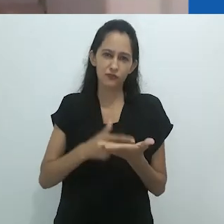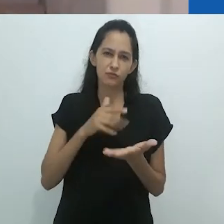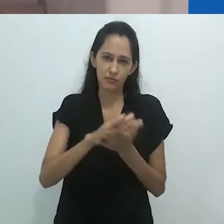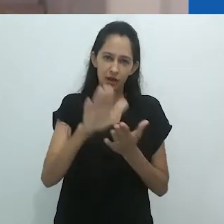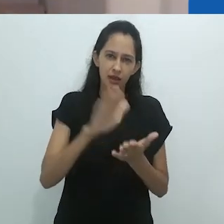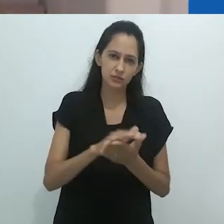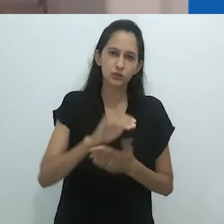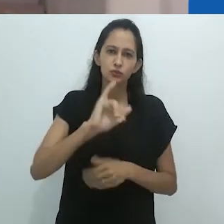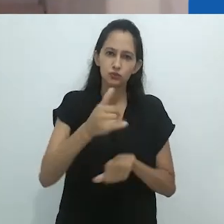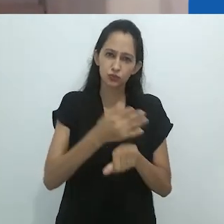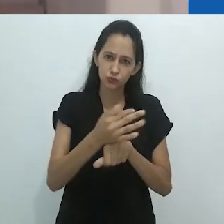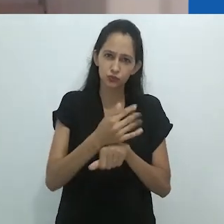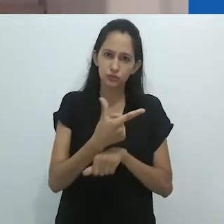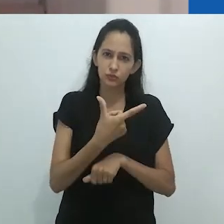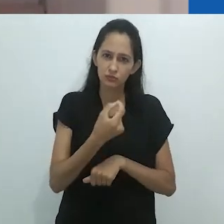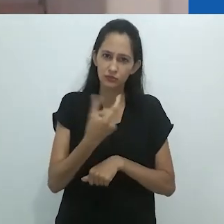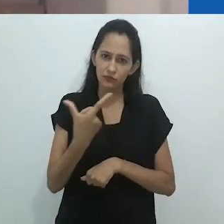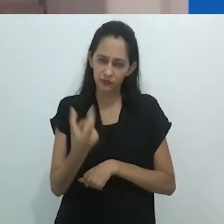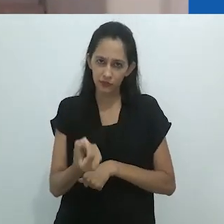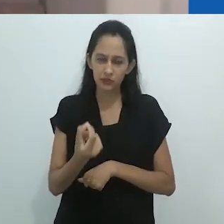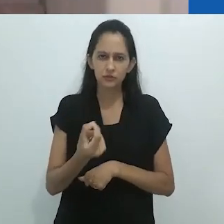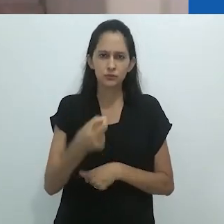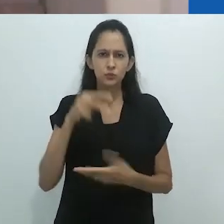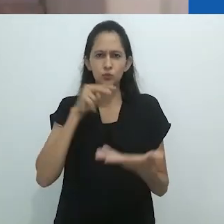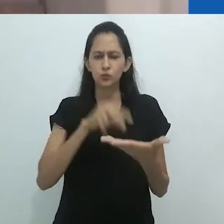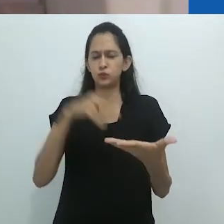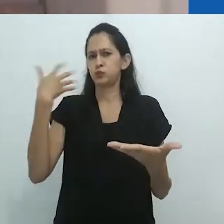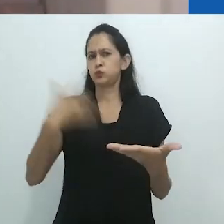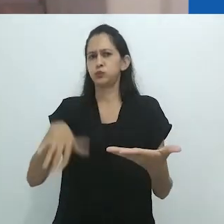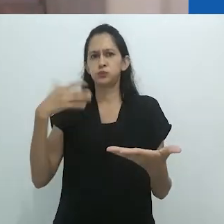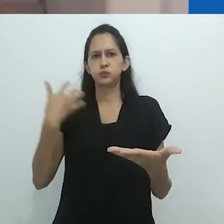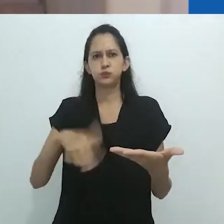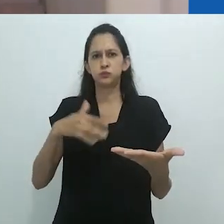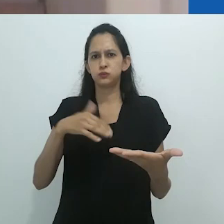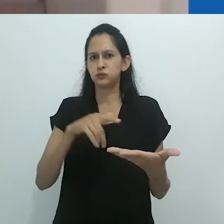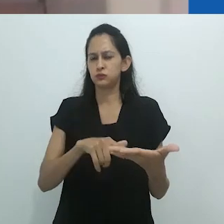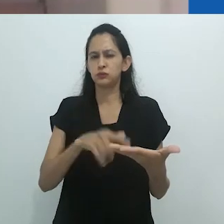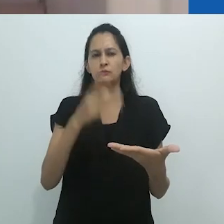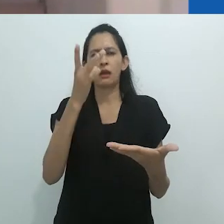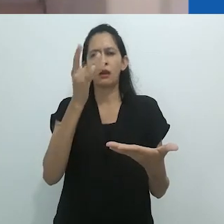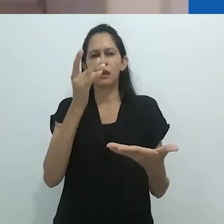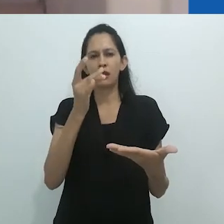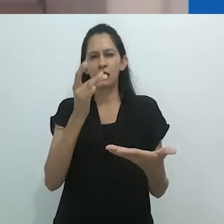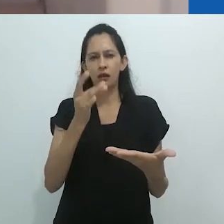o rigor, a inventividade e aquilo que chamei recentemente em uma conversa com o próprio Taussig,